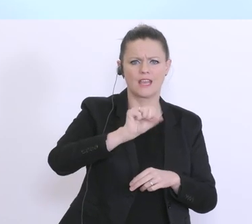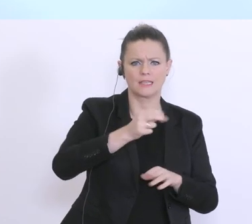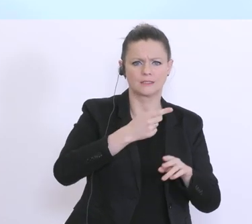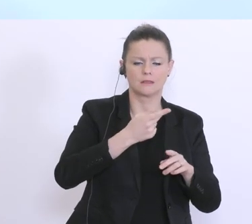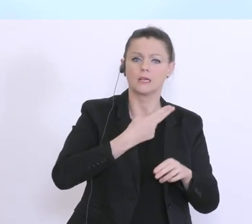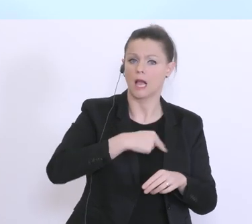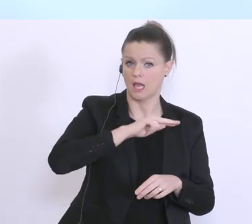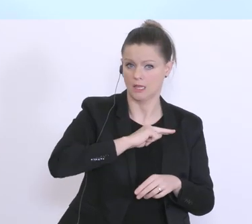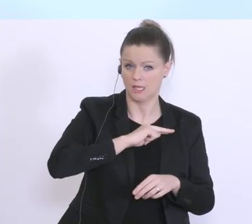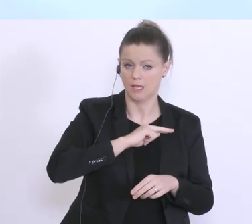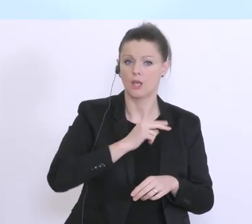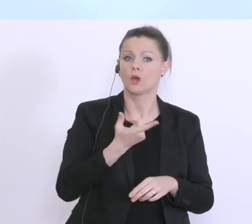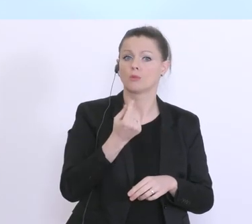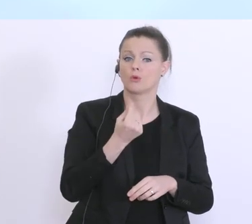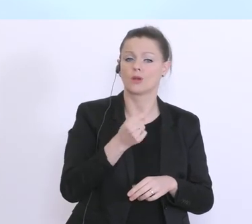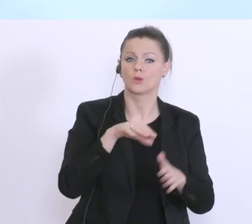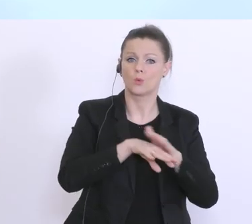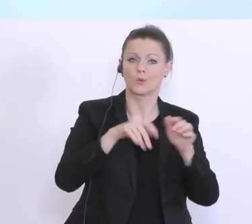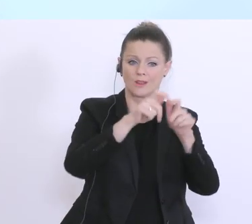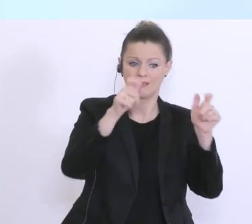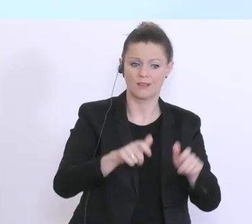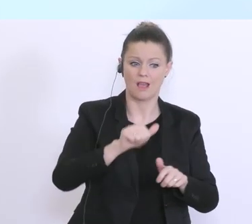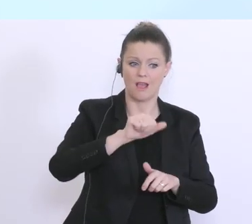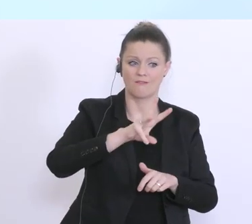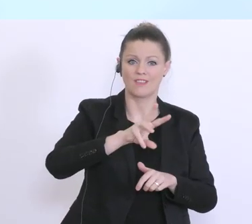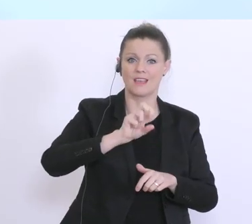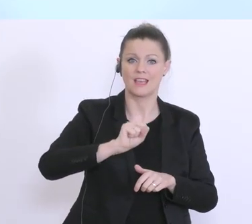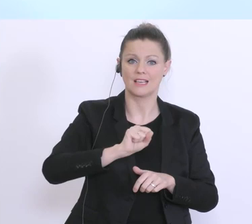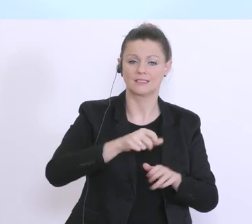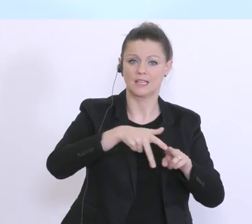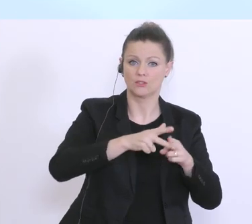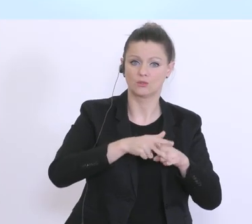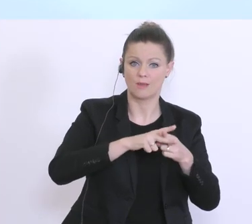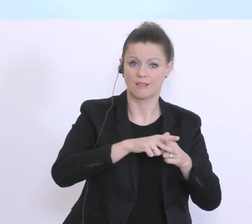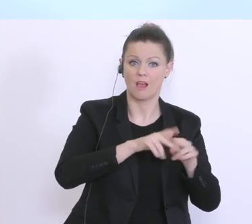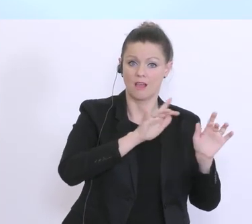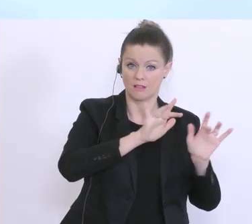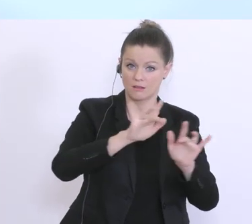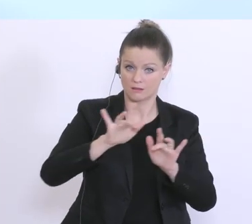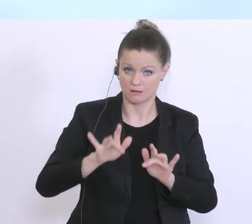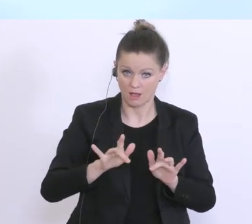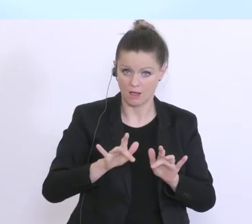bei denen hier AWS-Garantien-Instrumentarien angewendet werden, kann auf das zurückgegriffen